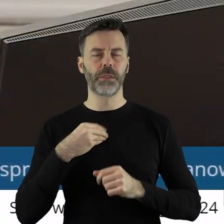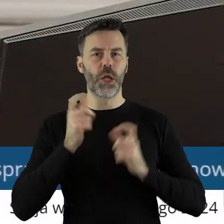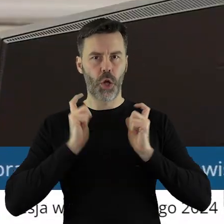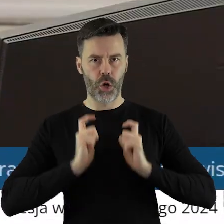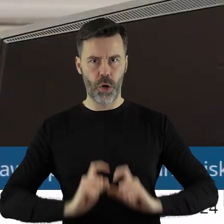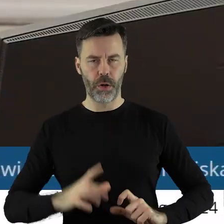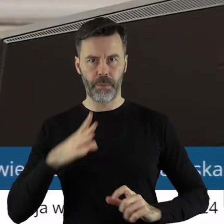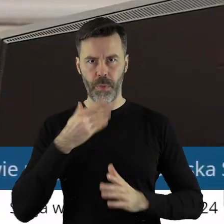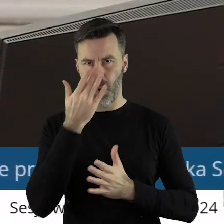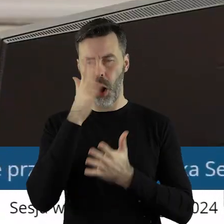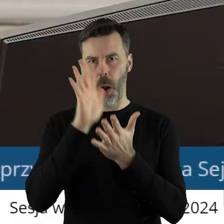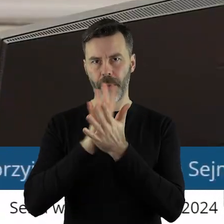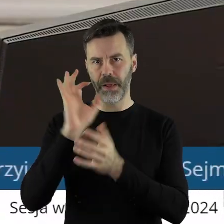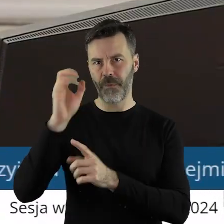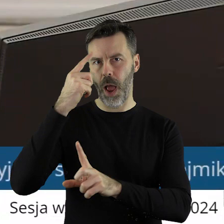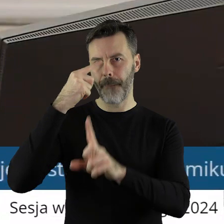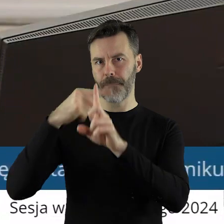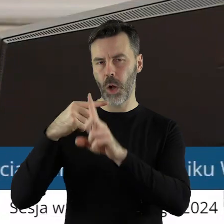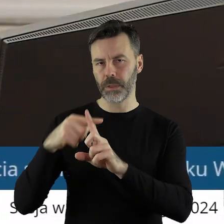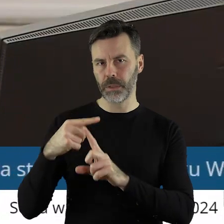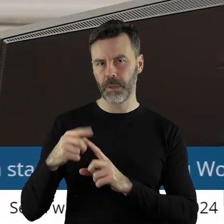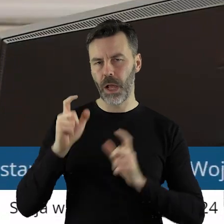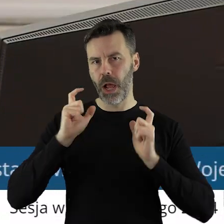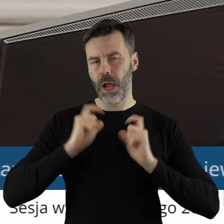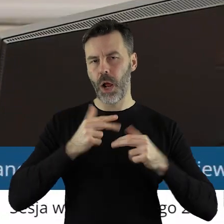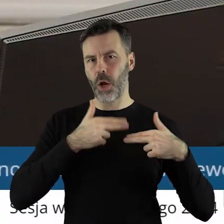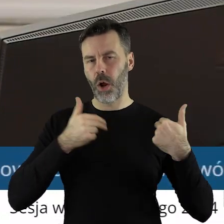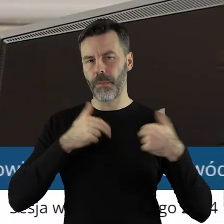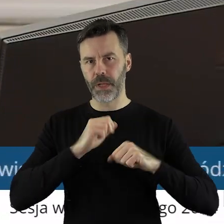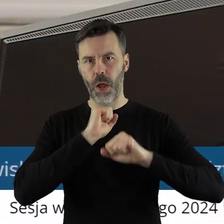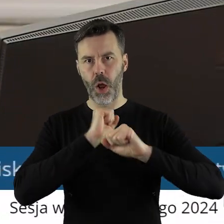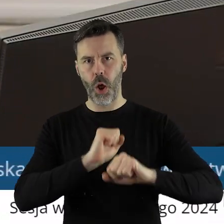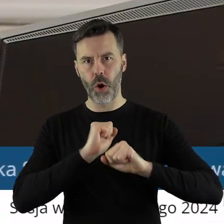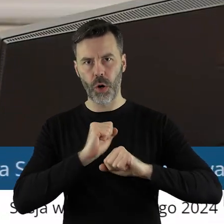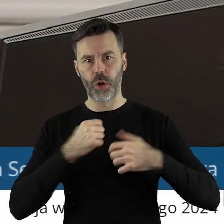Projekt uchwały został pozytywnie zaopiniowany przez Komisję Rolnictwa i Ochrony Środowiska.